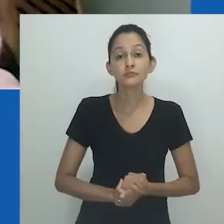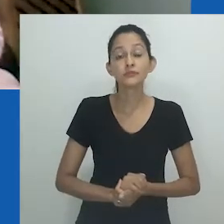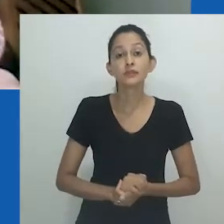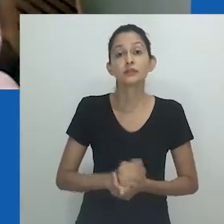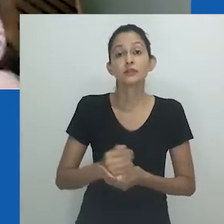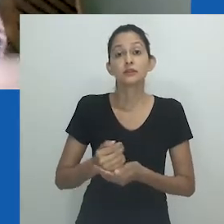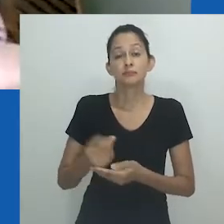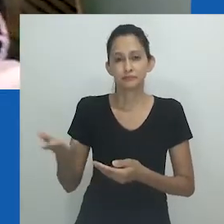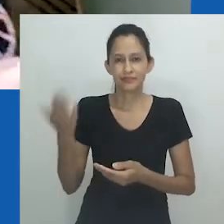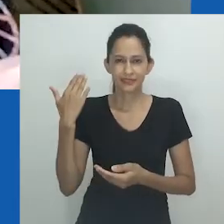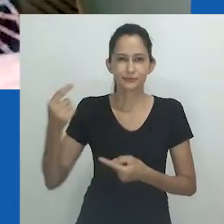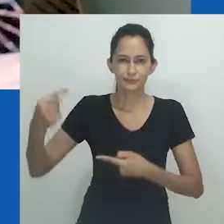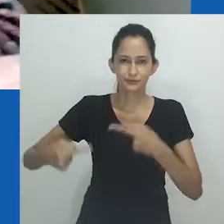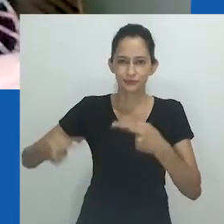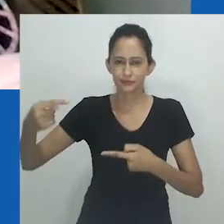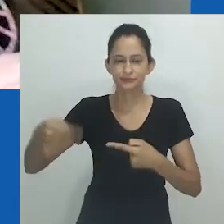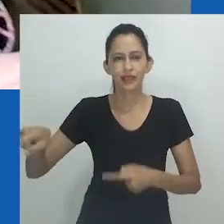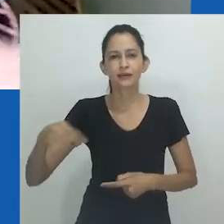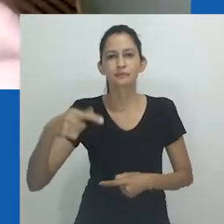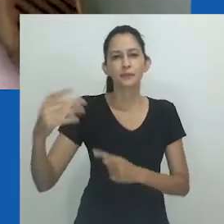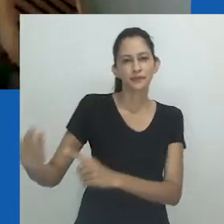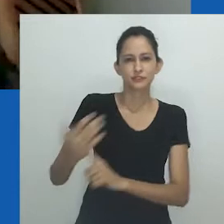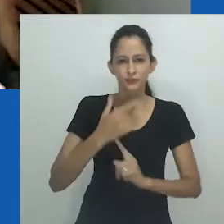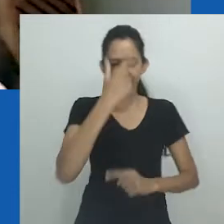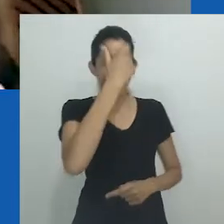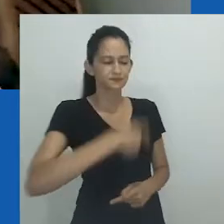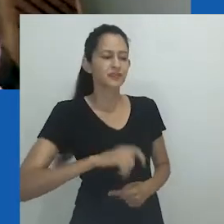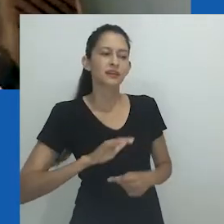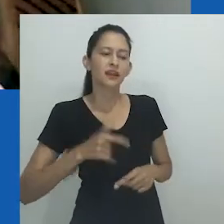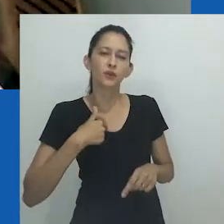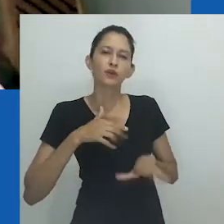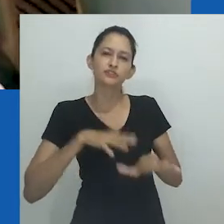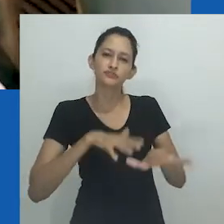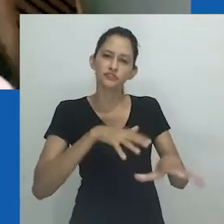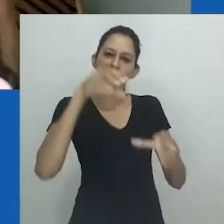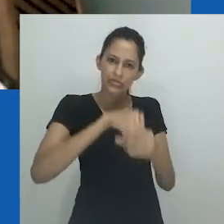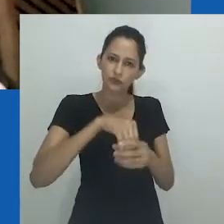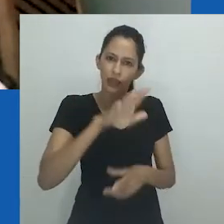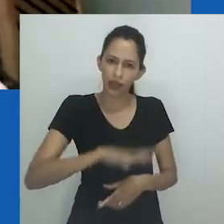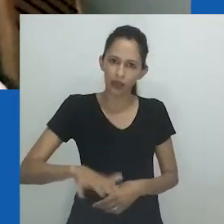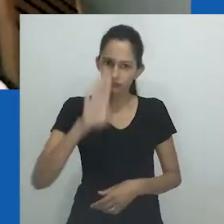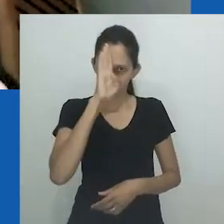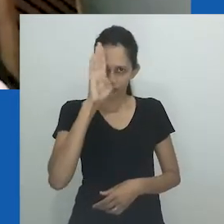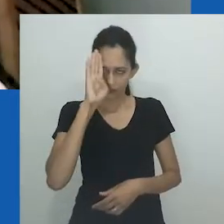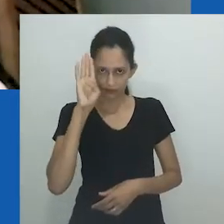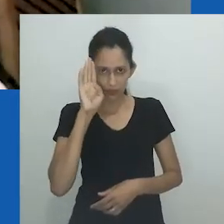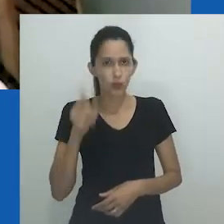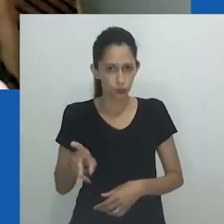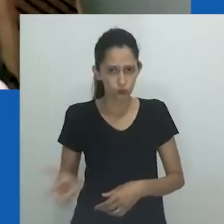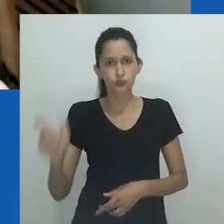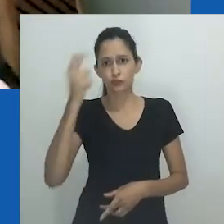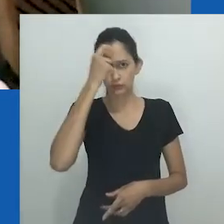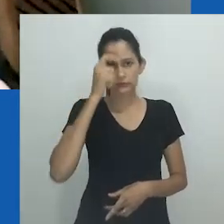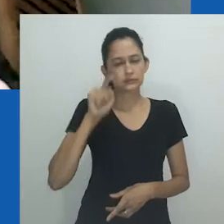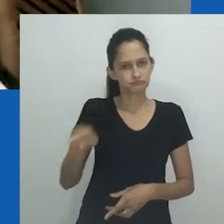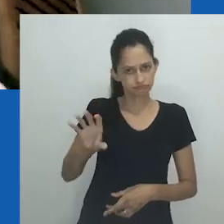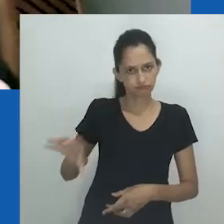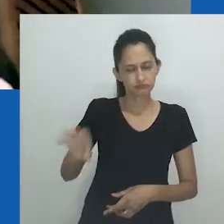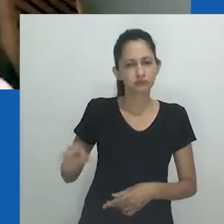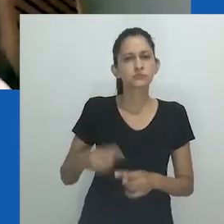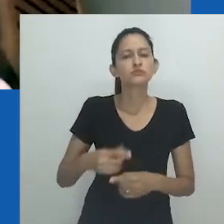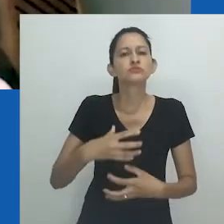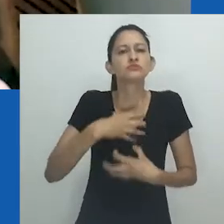Em nosso primeiro diálogo, a professora Zethu se definiu como uma ativista na academia. Ela continua se pensando dessa forma,